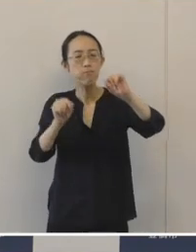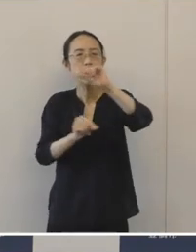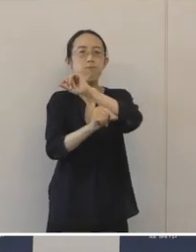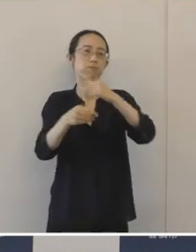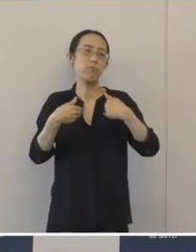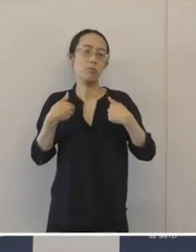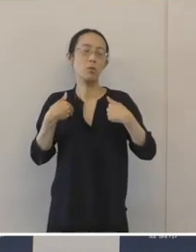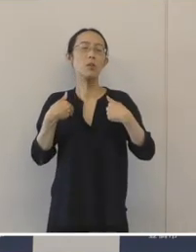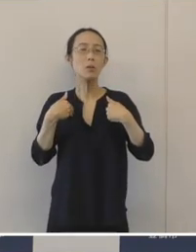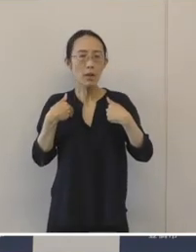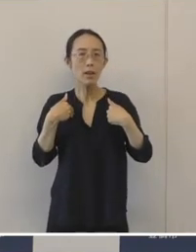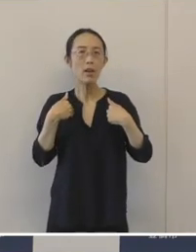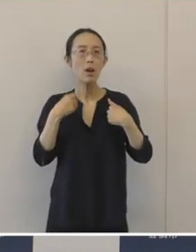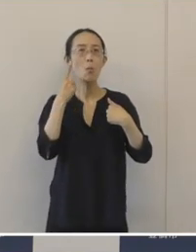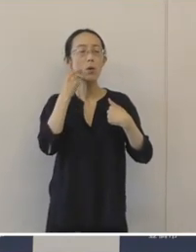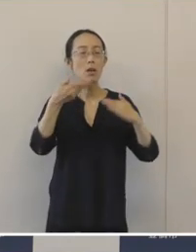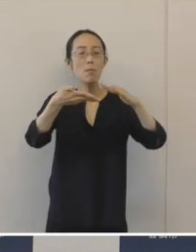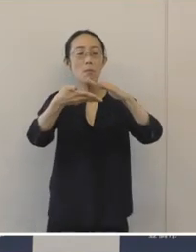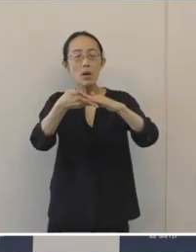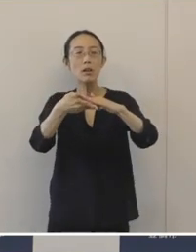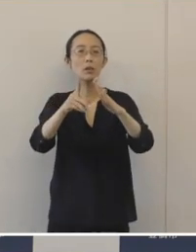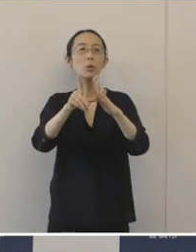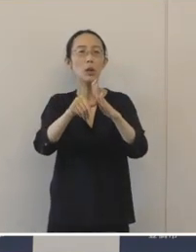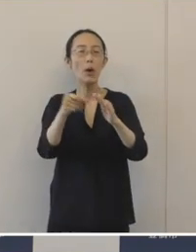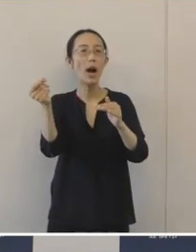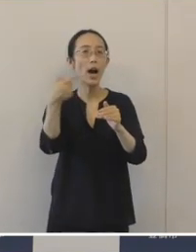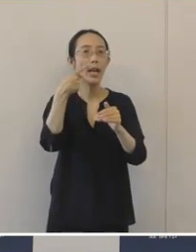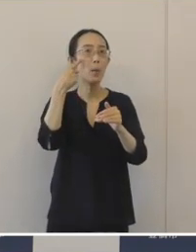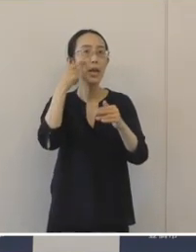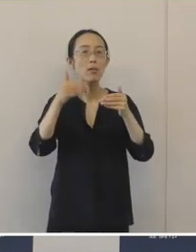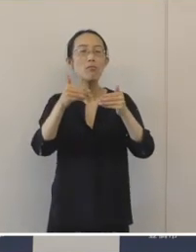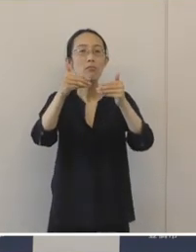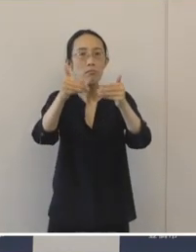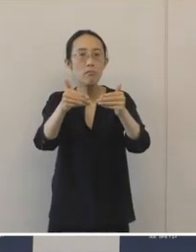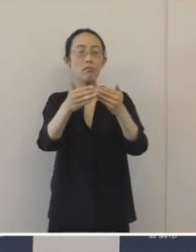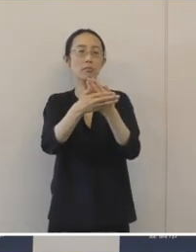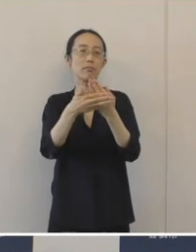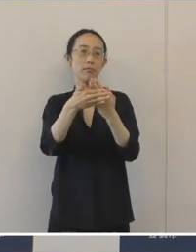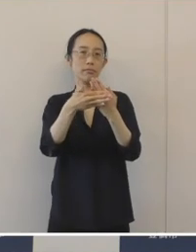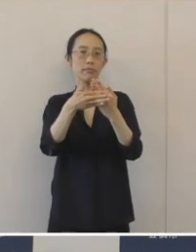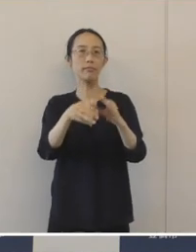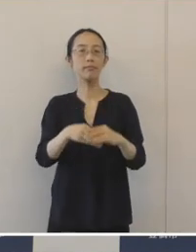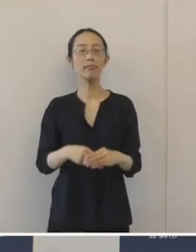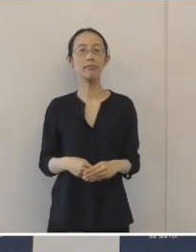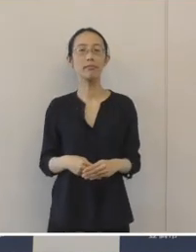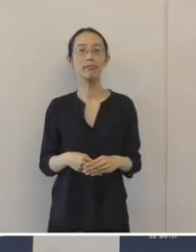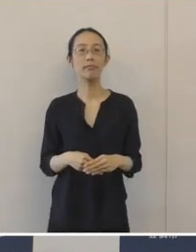早め早めの対応が大変重要だと思っております。 そういう観点で、